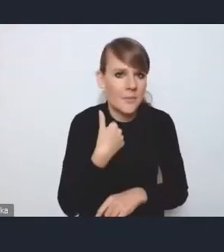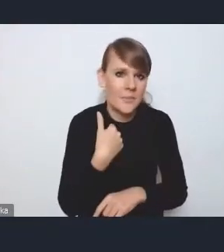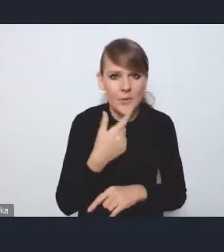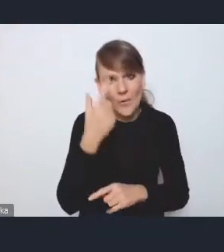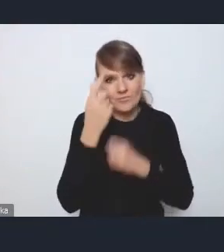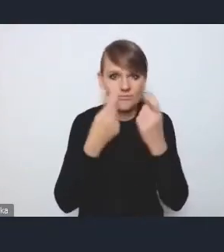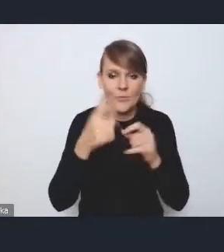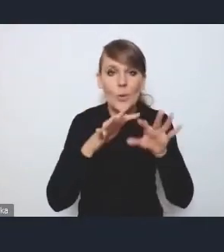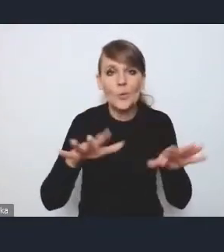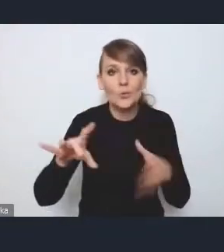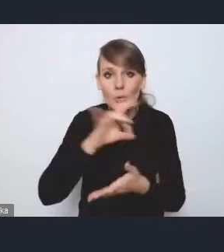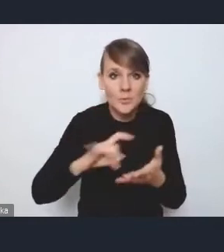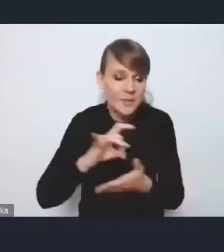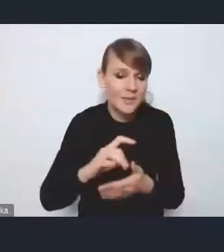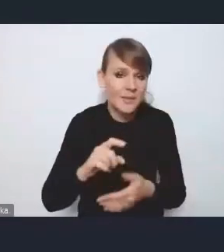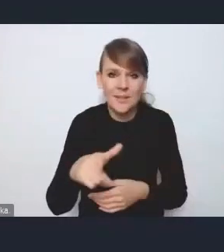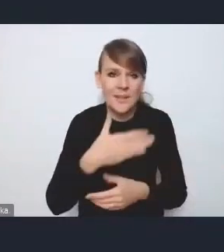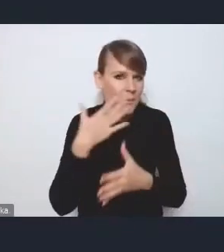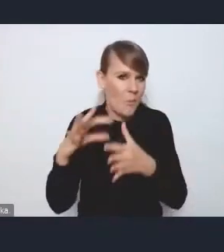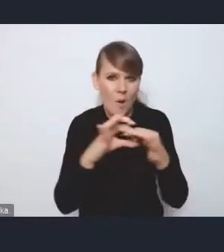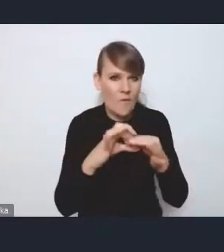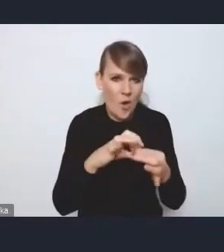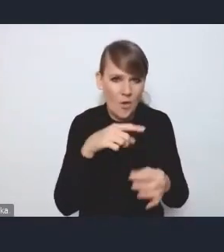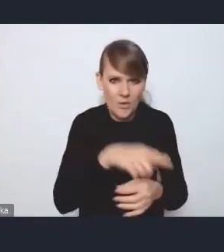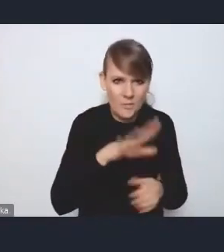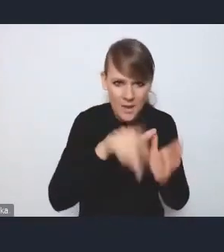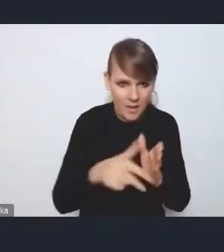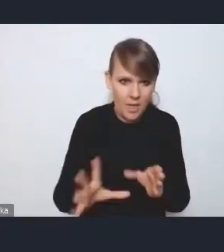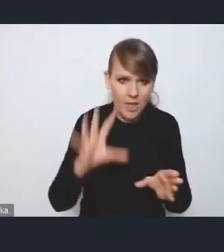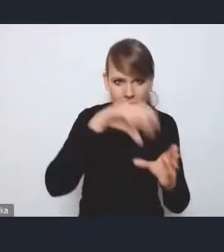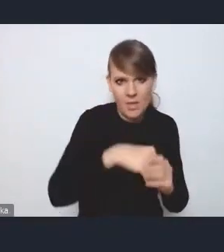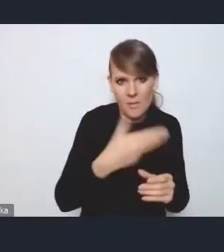i wiele gmin totalnie niepowiązanych funkcjonalnie z miastem do tego MOF-u przystąpiło, bo chciało mieć środki,